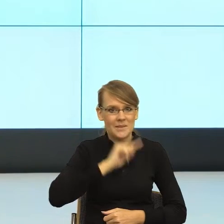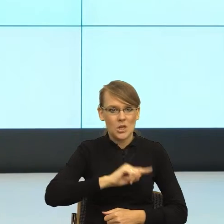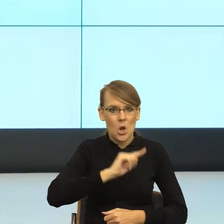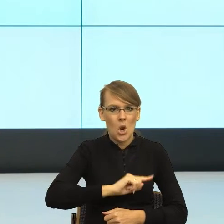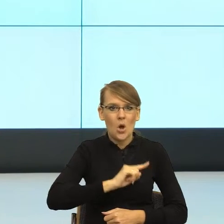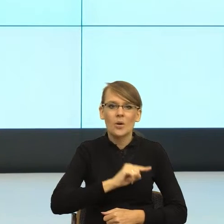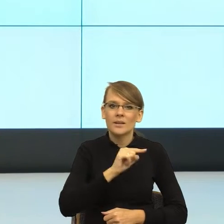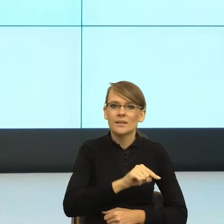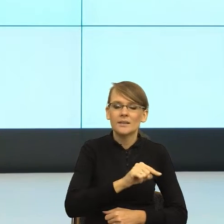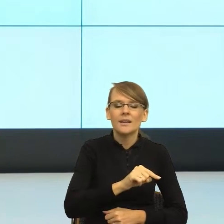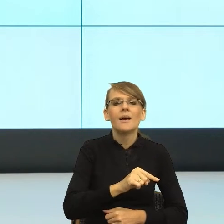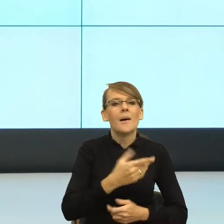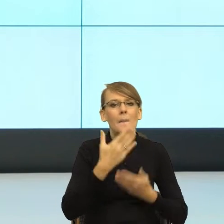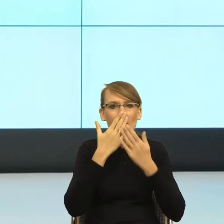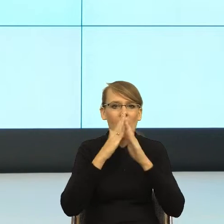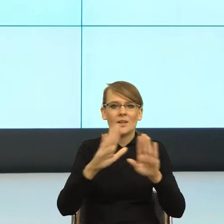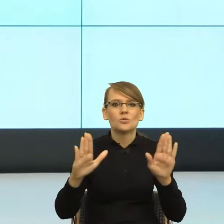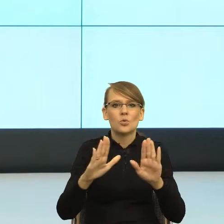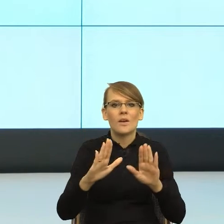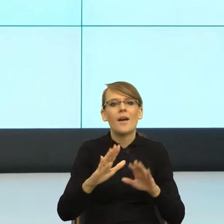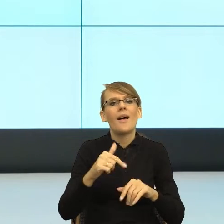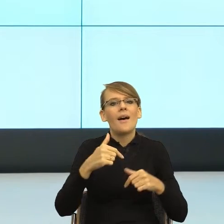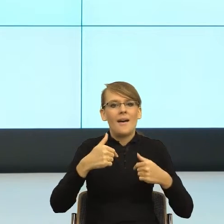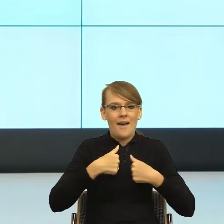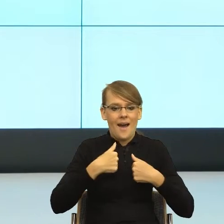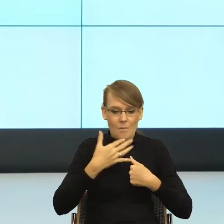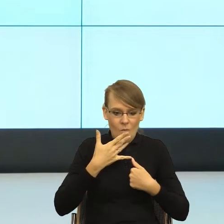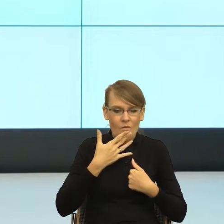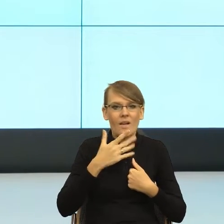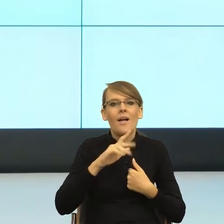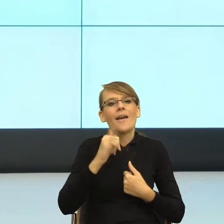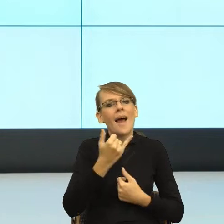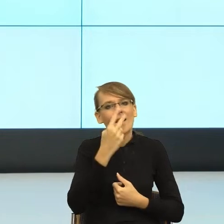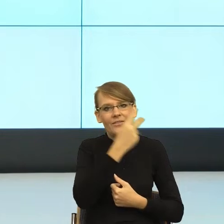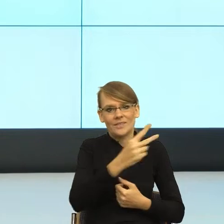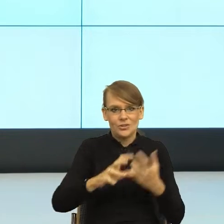mówiącego i swoją w tym języku rolę. To znaczy słowa budują pewien obraz,